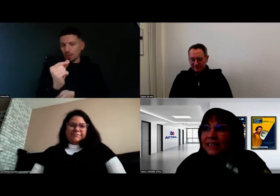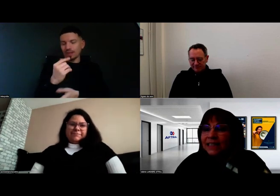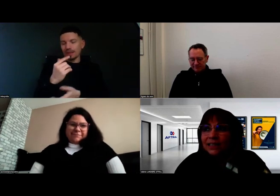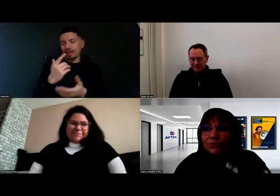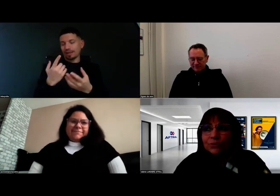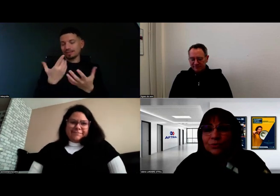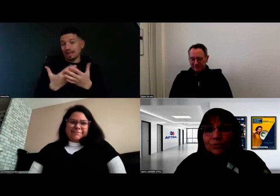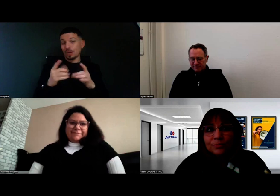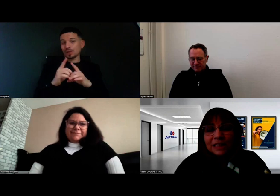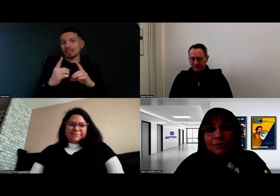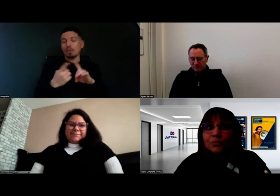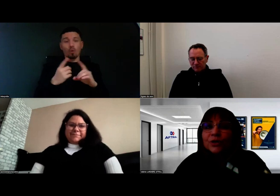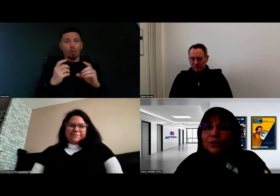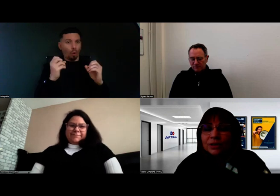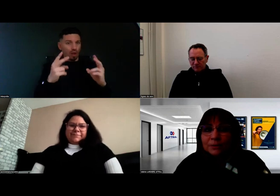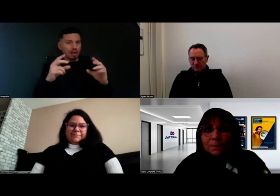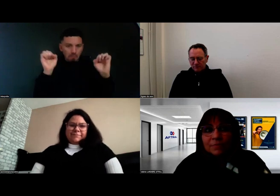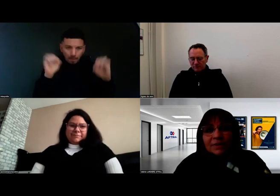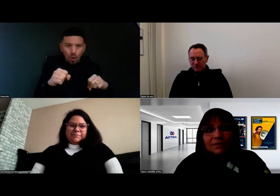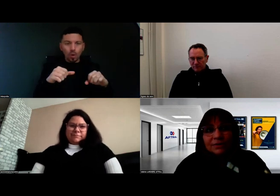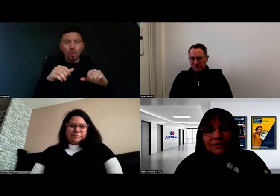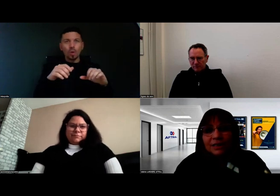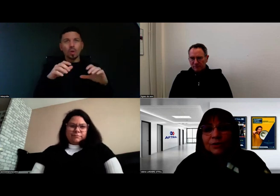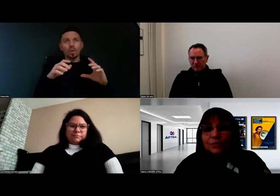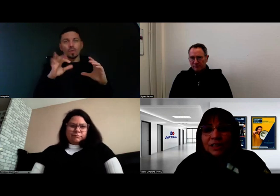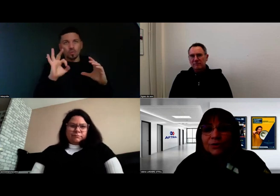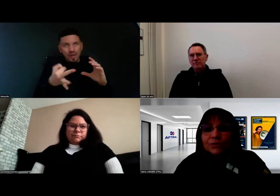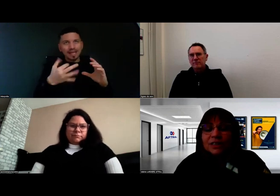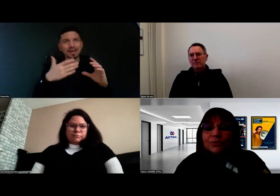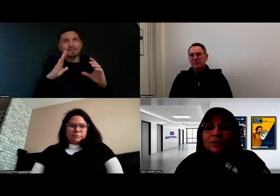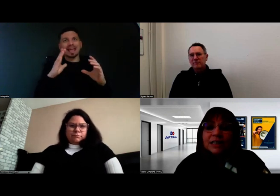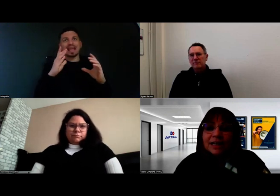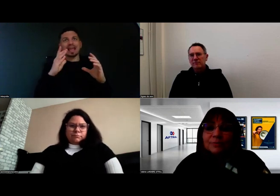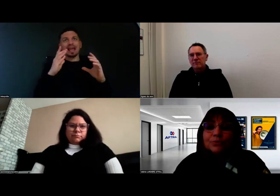c'est de bien comprendre les conditions idéales